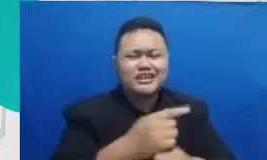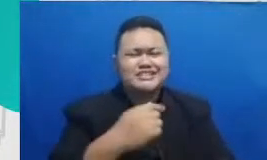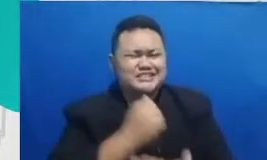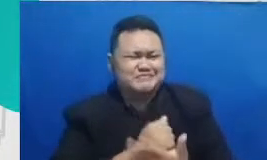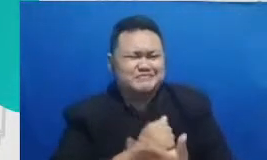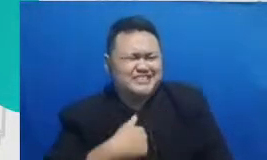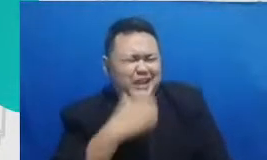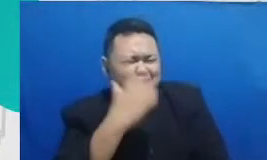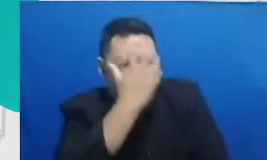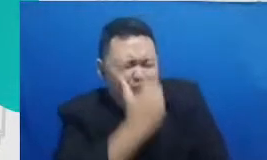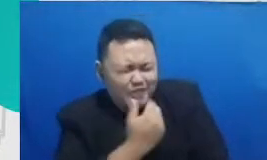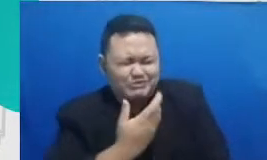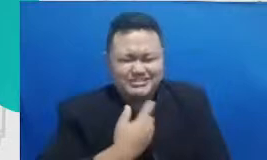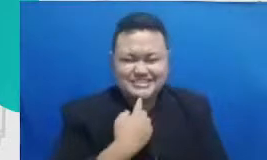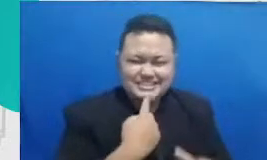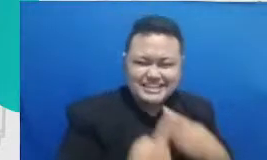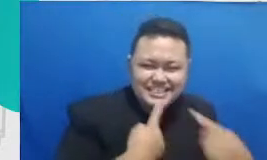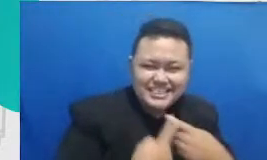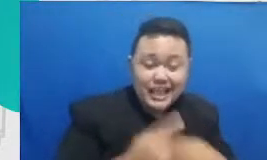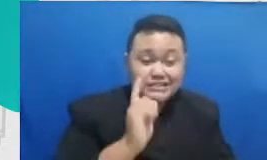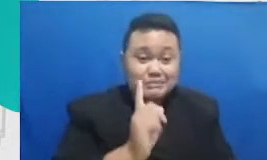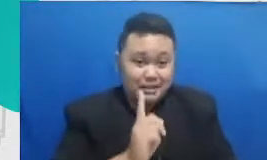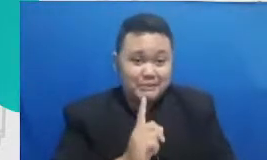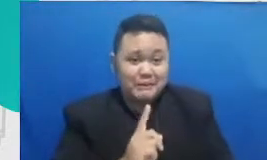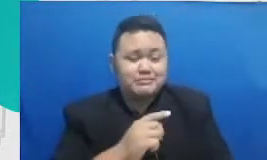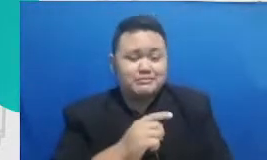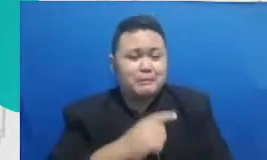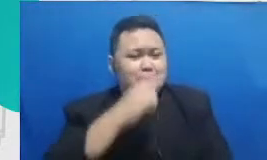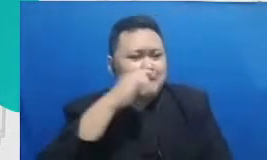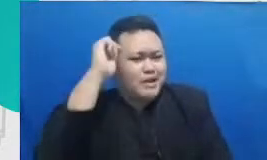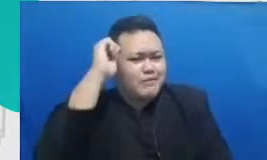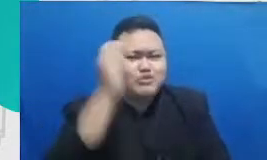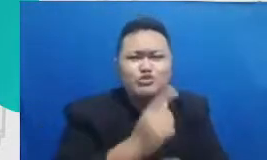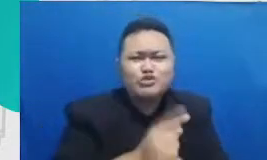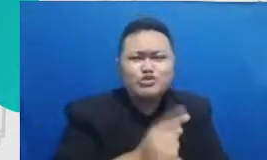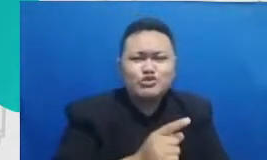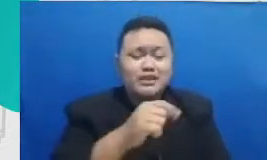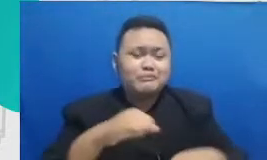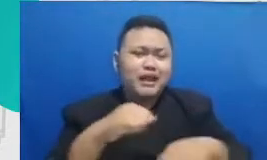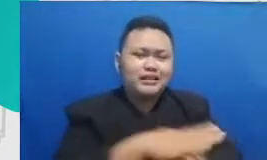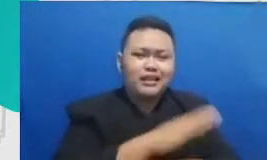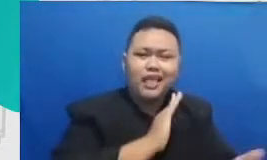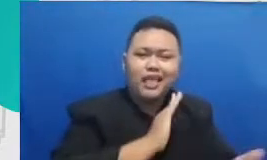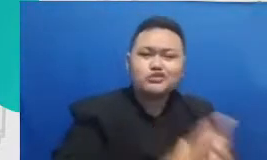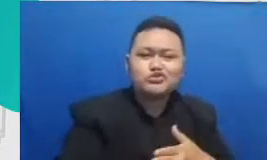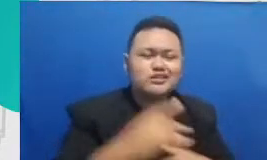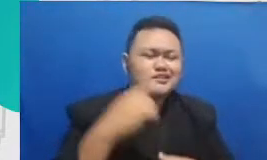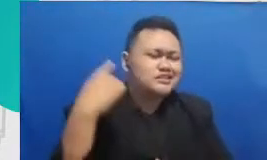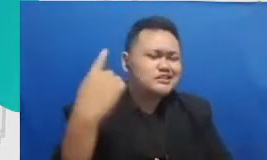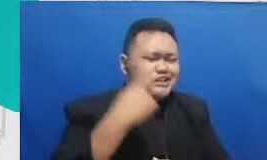justru para bapak ibu guru lah yang berpraktek langsung yang puluhan tahun menekuni profesi ini